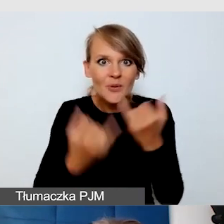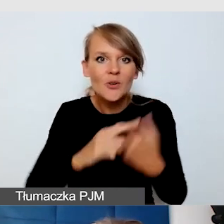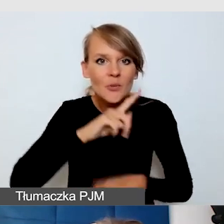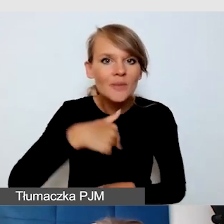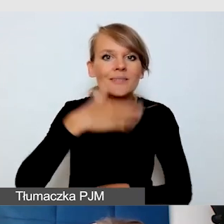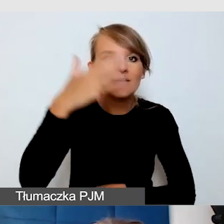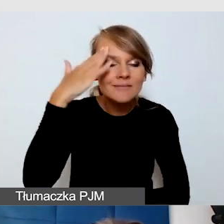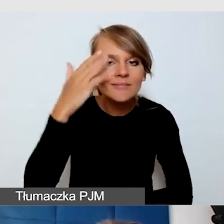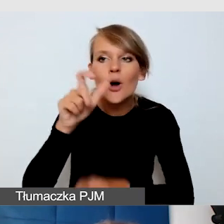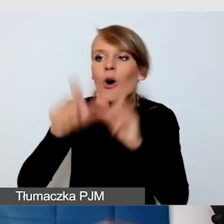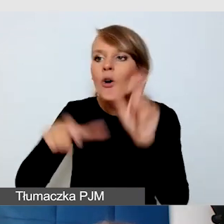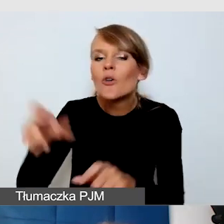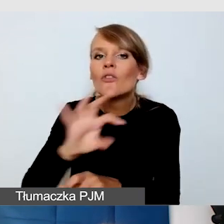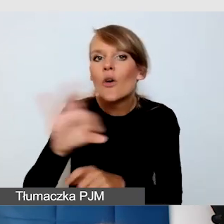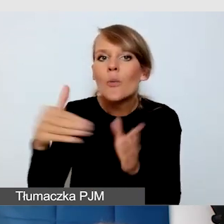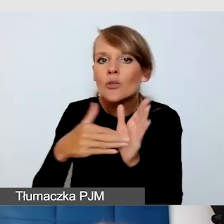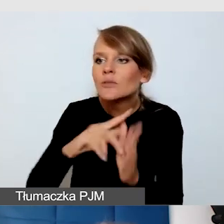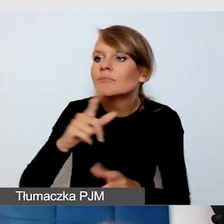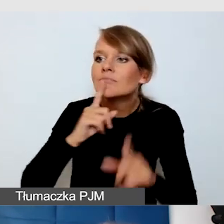kiedy z nimi rozmawiamy, wiemy, że dostępność to jest droga.